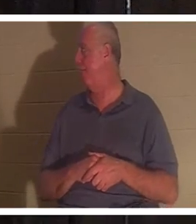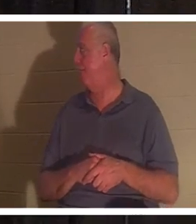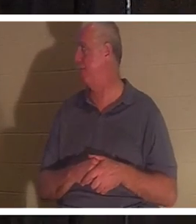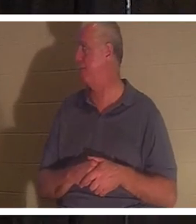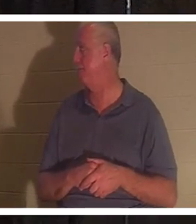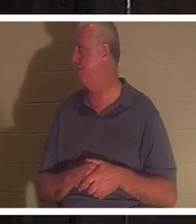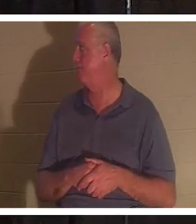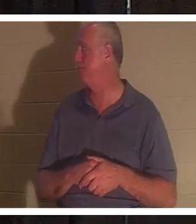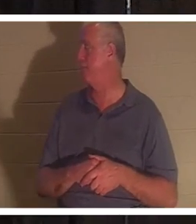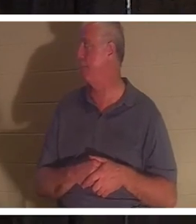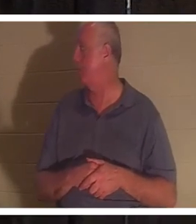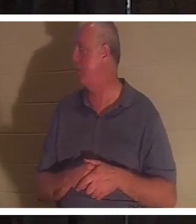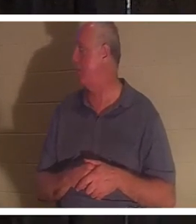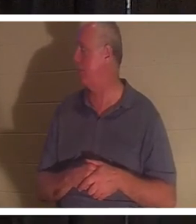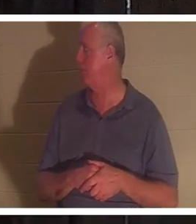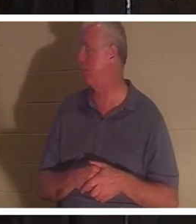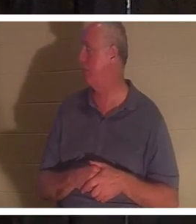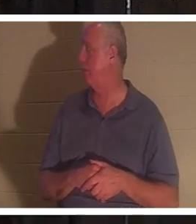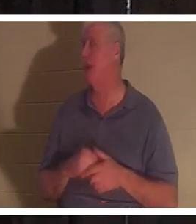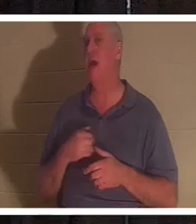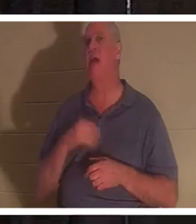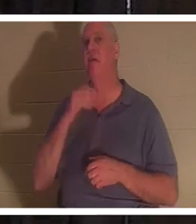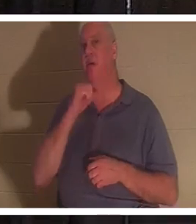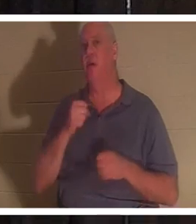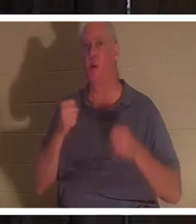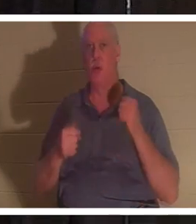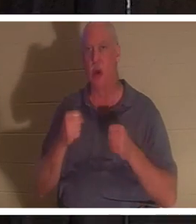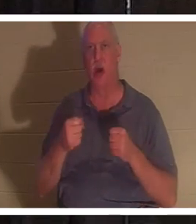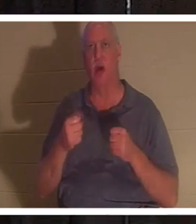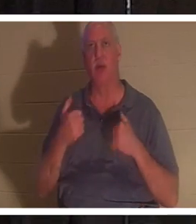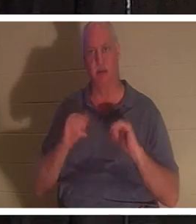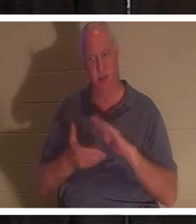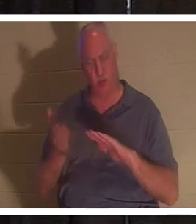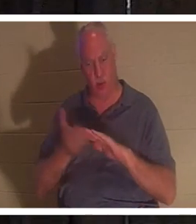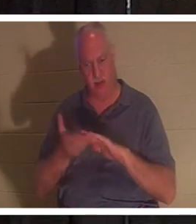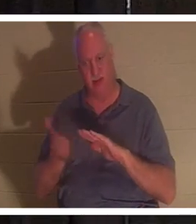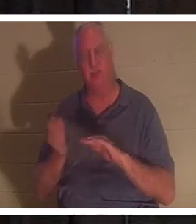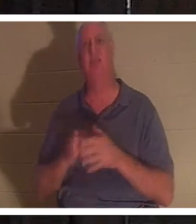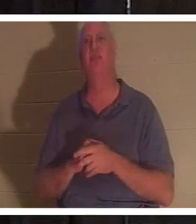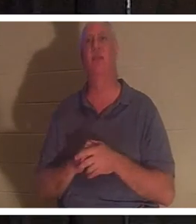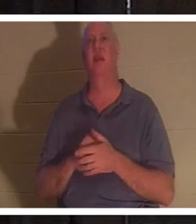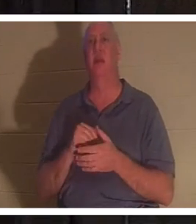वह 207,000 मील चल चुकी है, लेकिन वह अभी भी चलती है। यह काफ़ी पुरानी है, लेकिन जब मैं वहाँ पहुँचता हूँ, तो वह कार मुझे